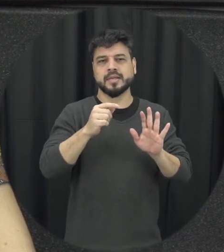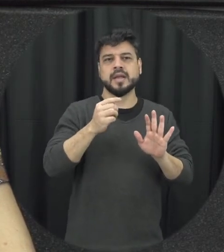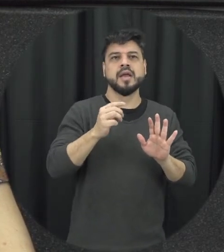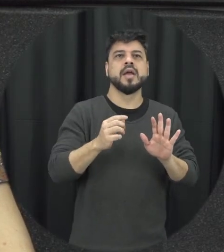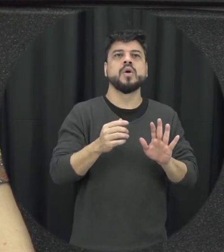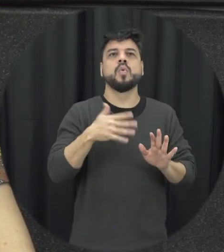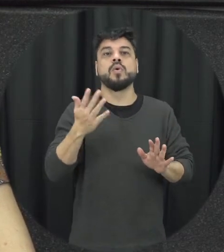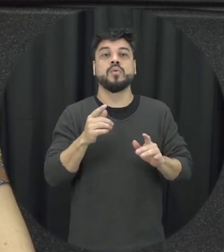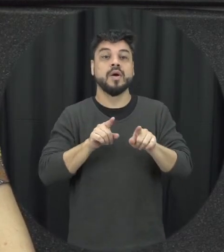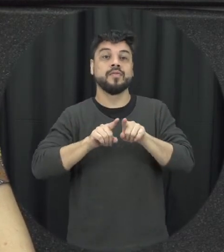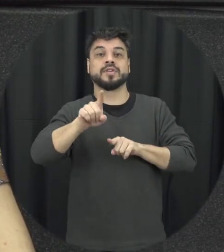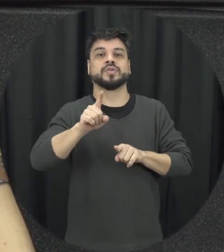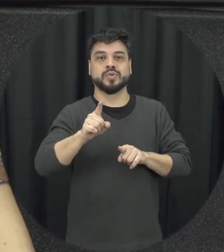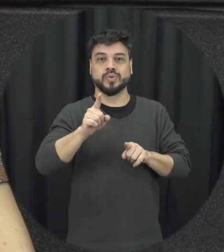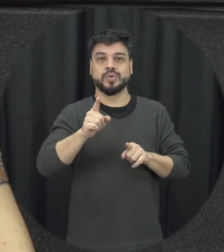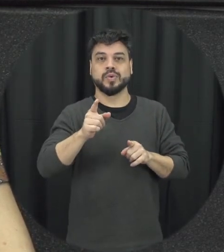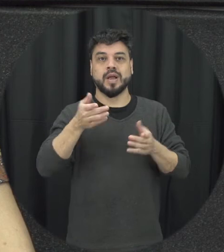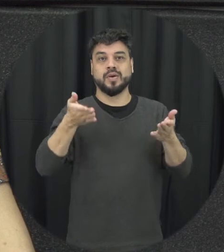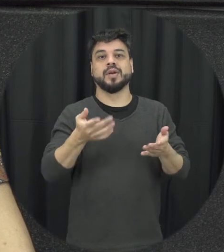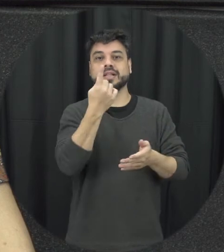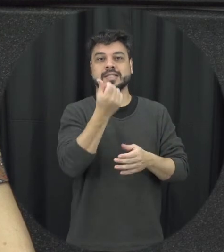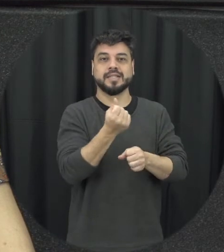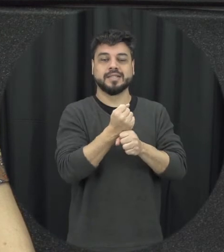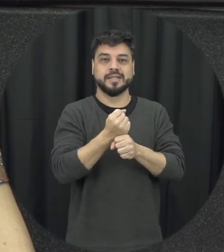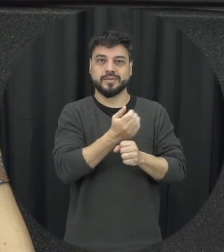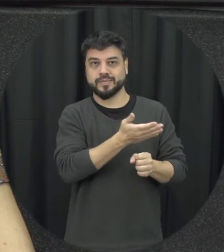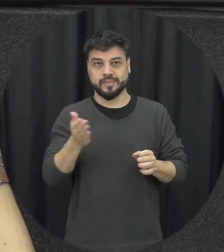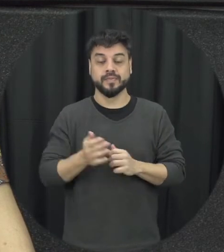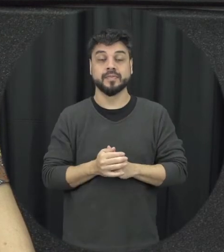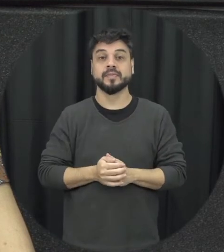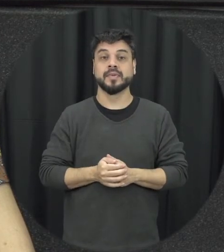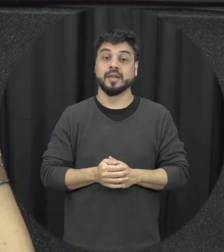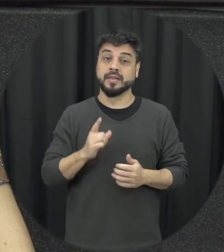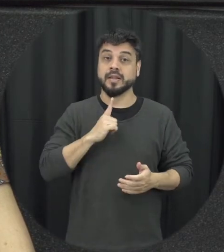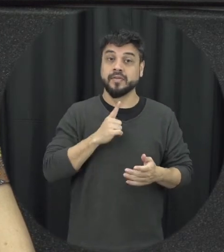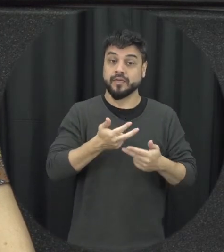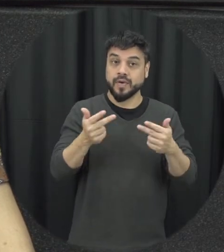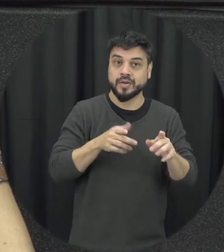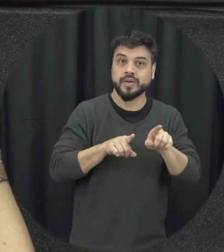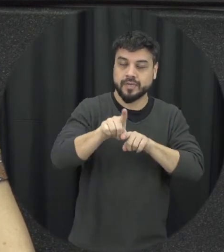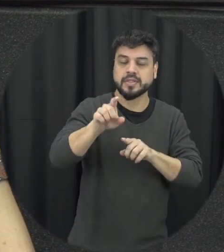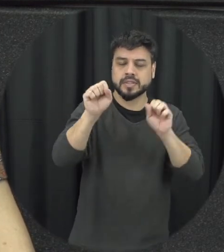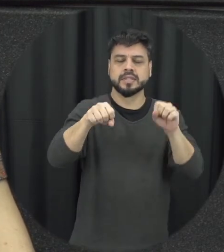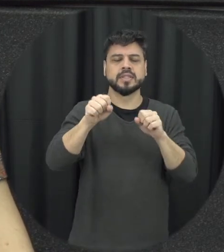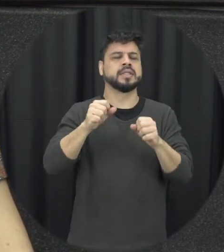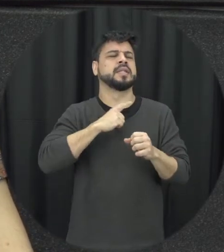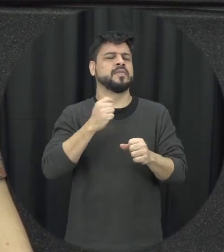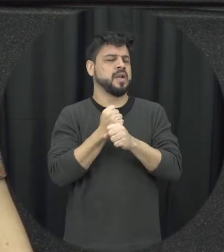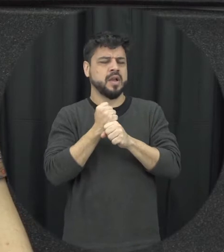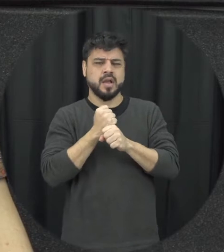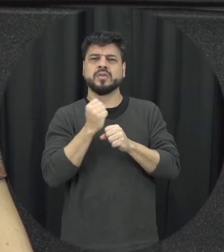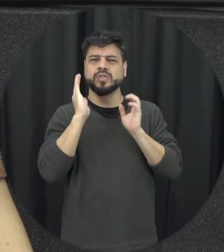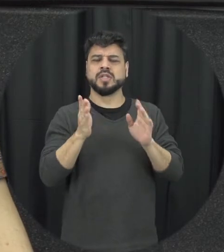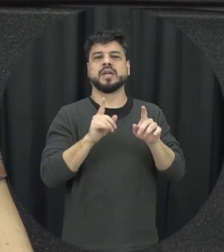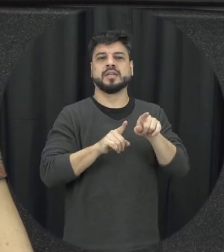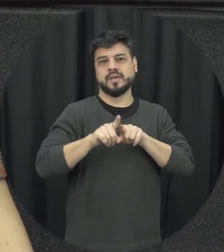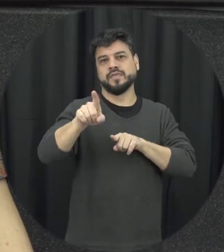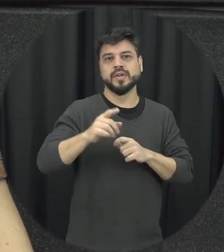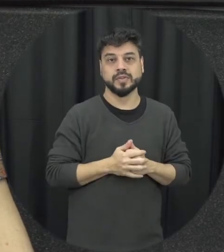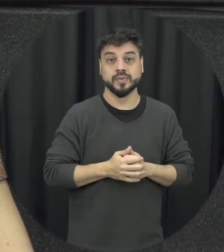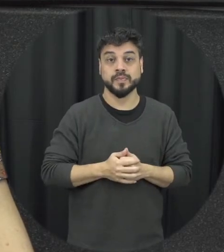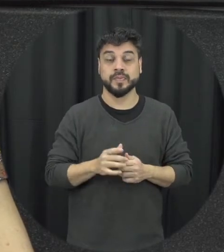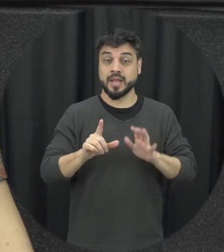avanços aí é com relação à lei Maria da Penha então assim de forma bem específica acho que é o